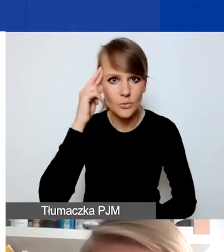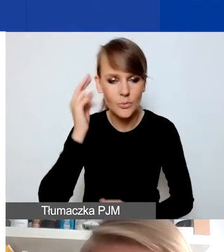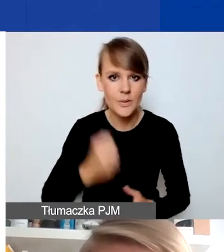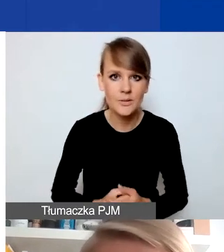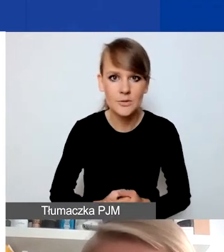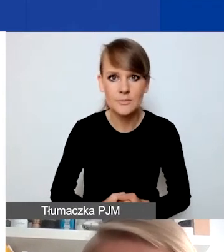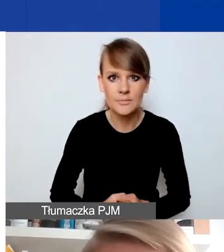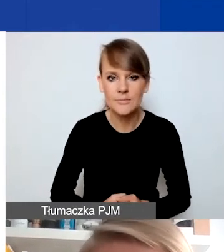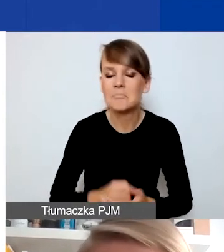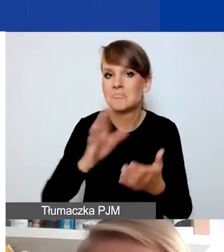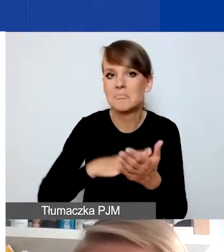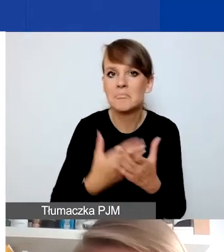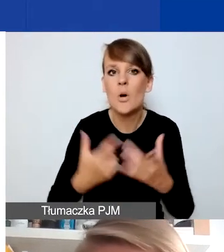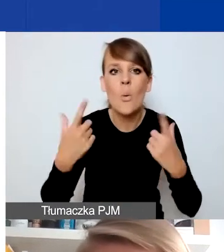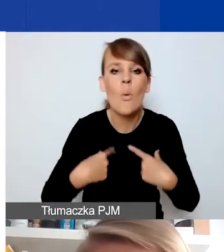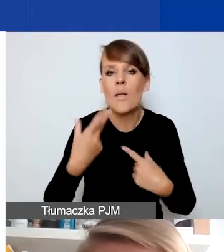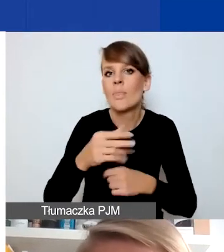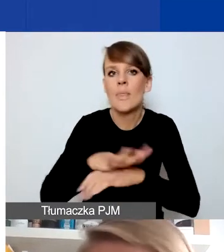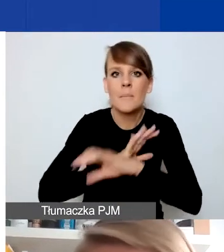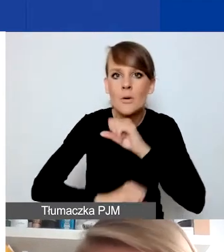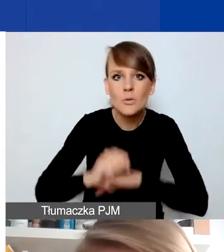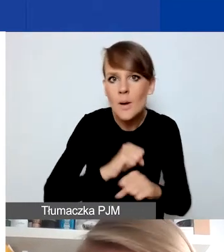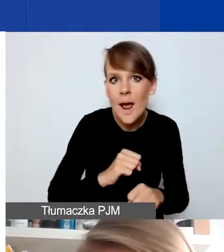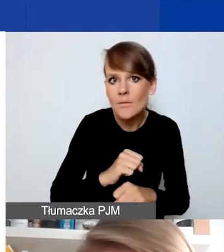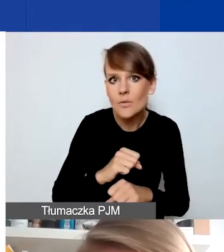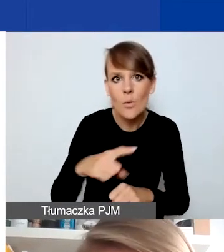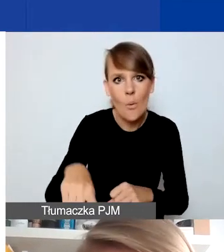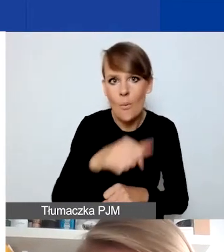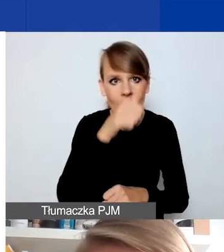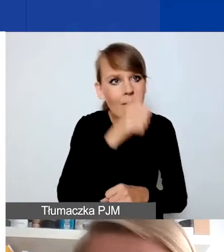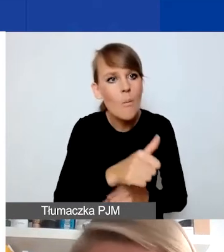że np. osoby z niepełnosprawnościami nie mogą być odbiorcami projektów interwencyjnych.